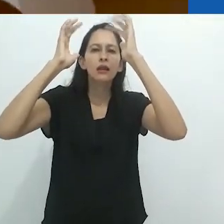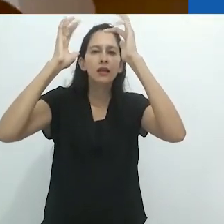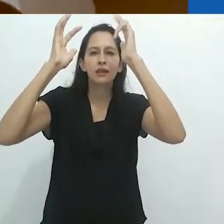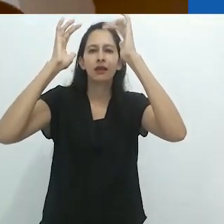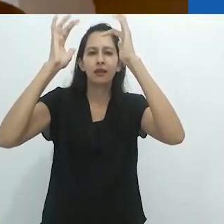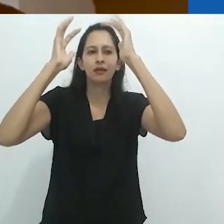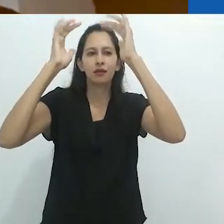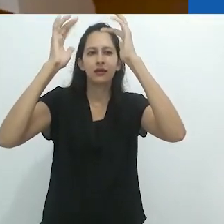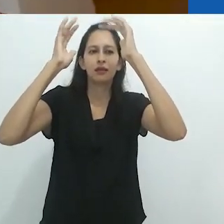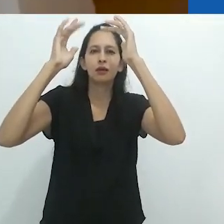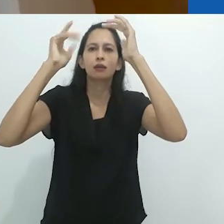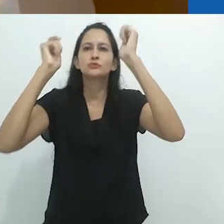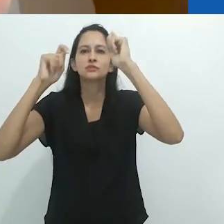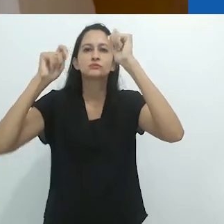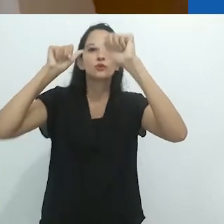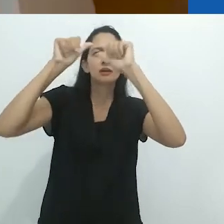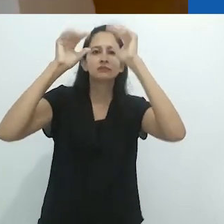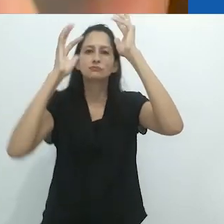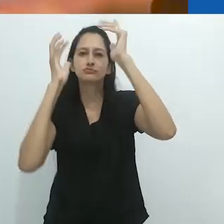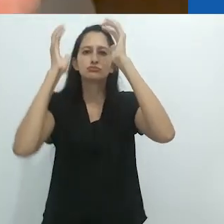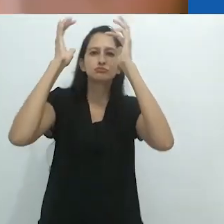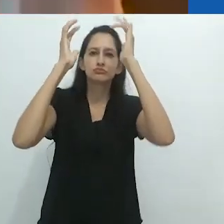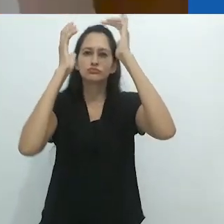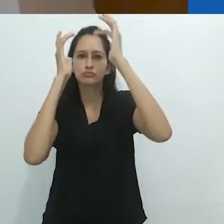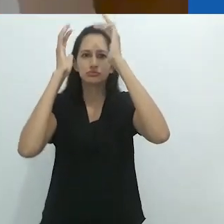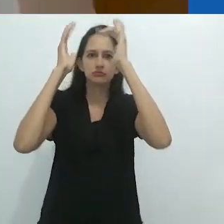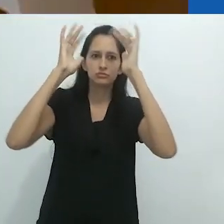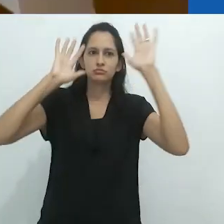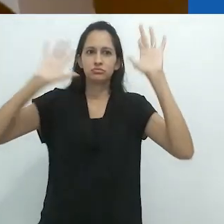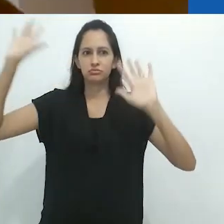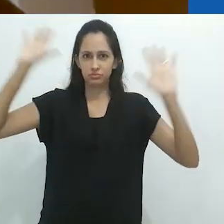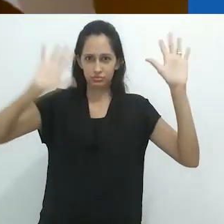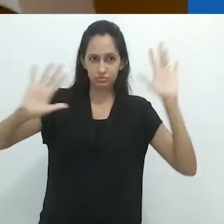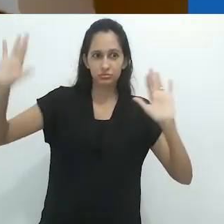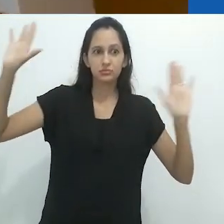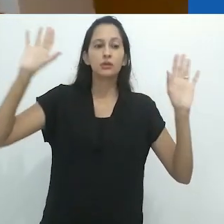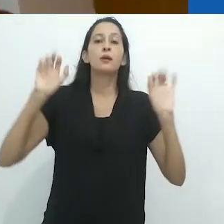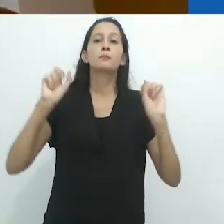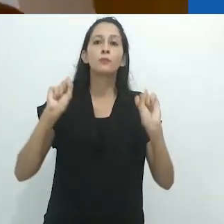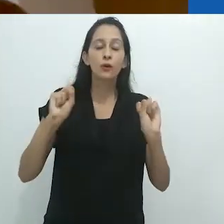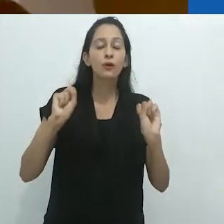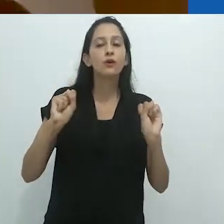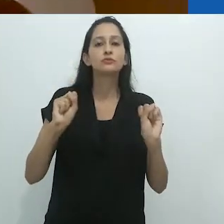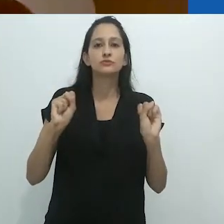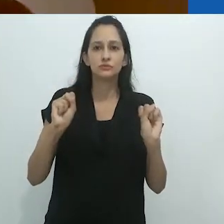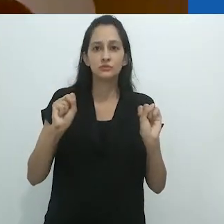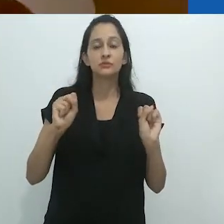é mais propensa ao fluxo e à mudança, bem como a uma boa dose